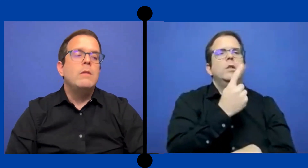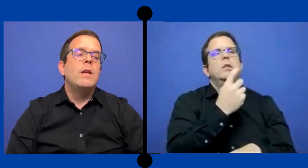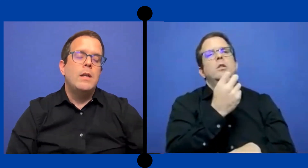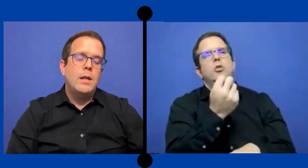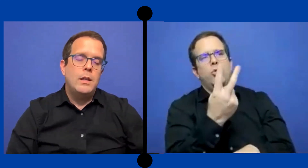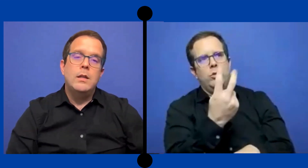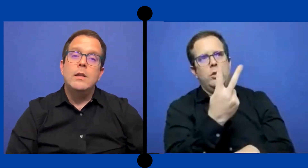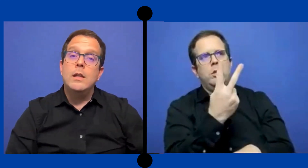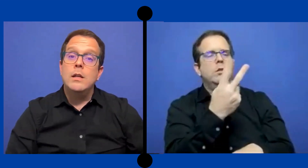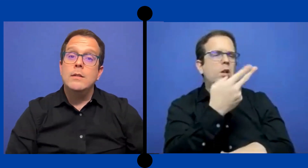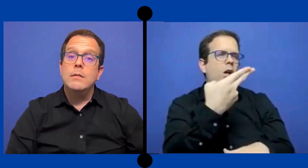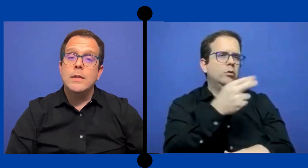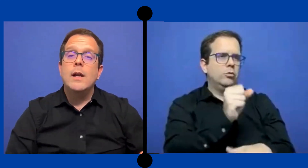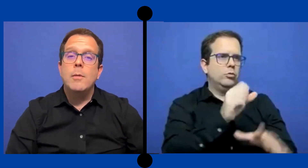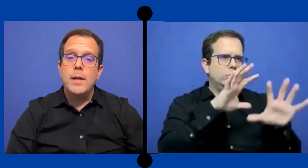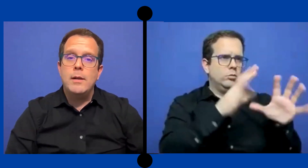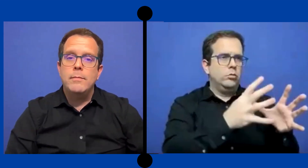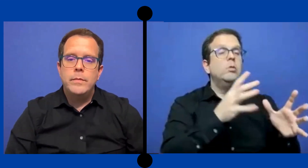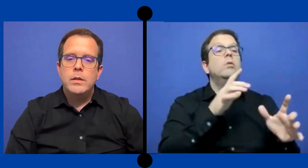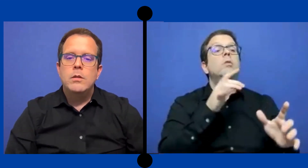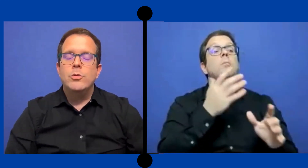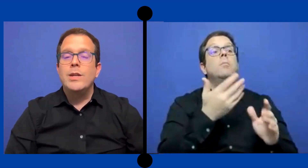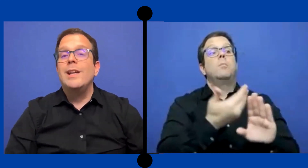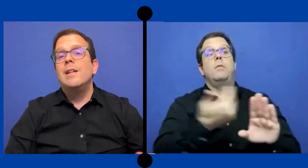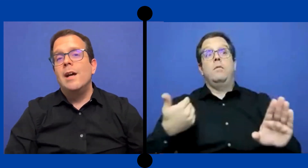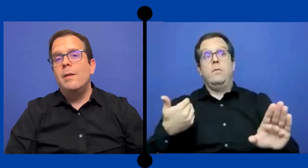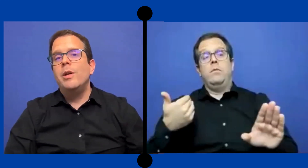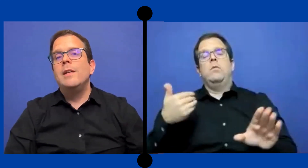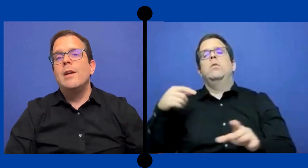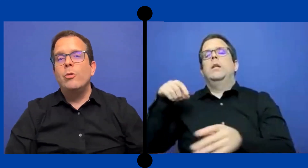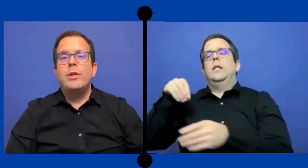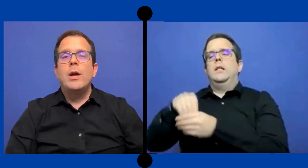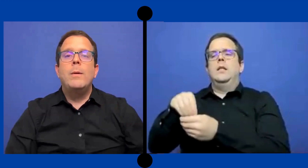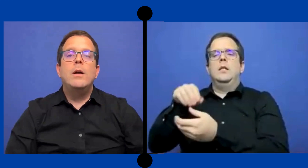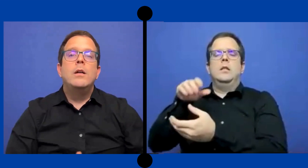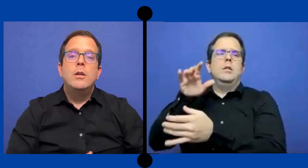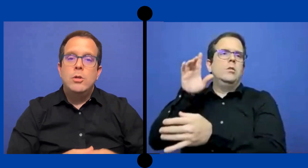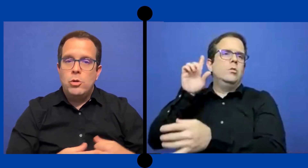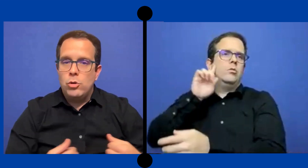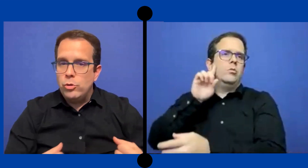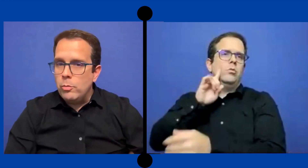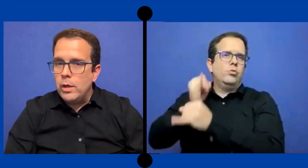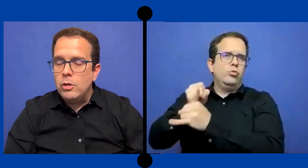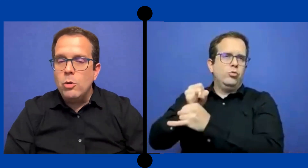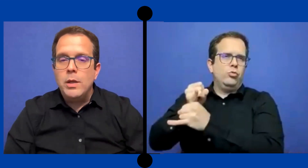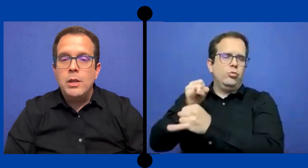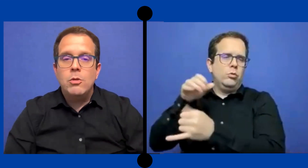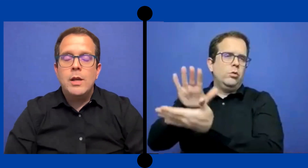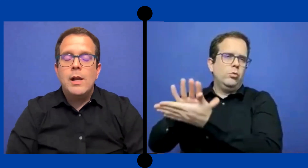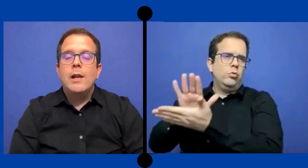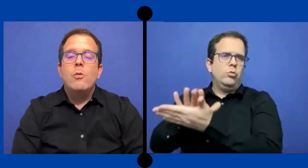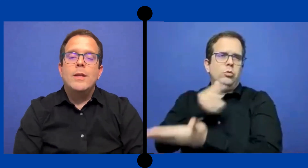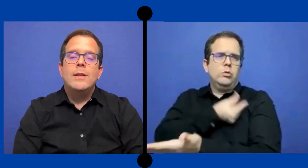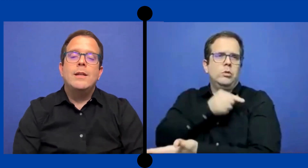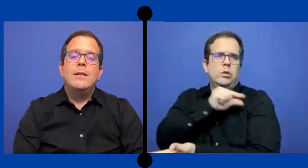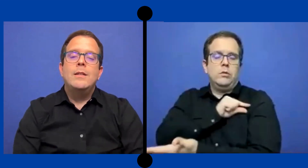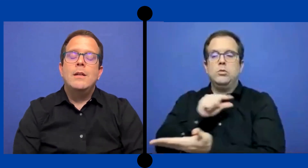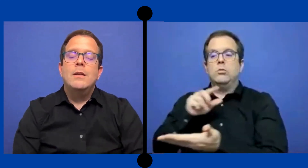y venía de San Gabriel. Osea que ya pues ya contaba con dominio de la lengua de señas